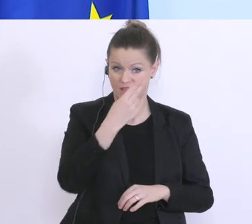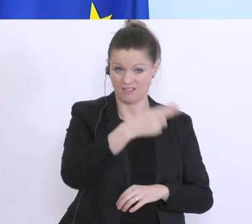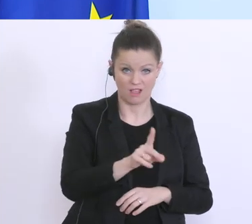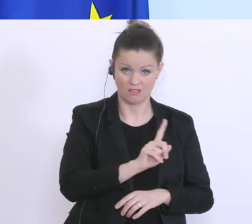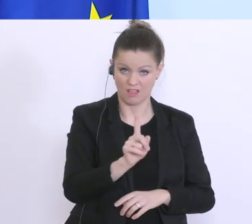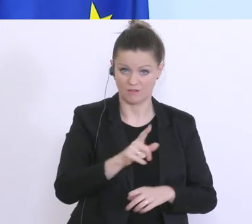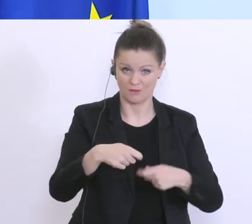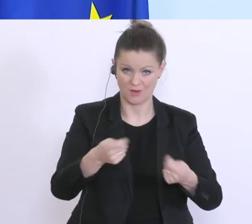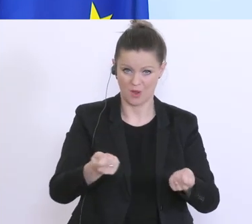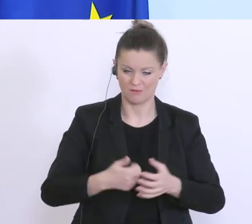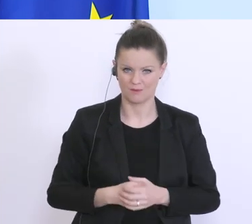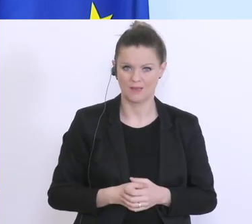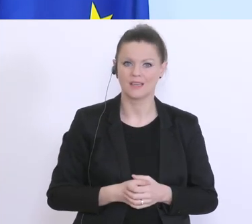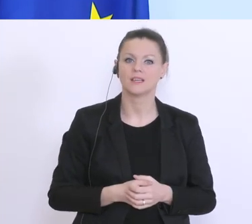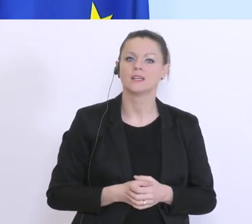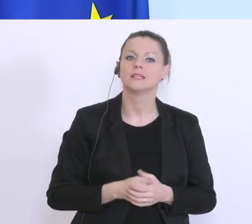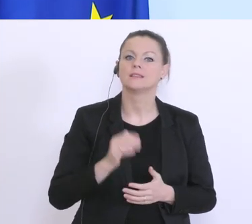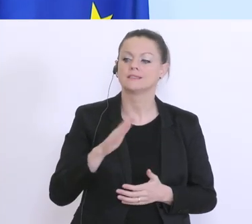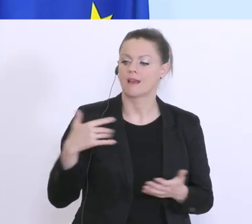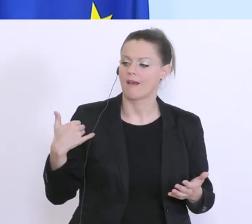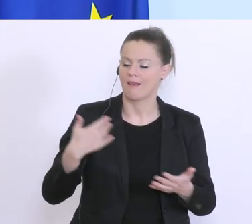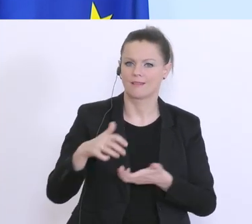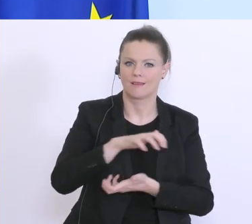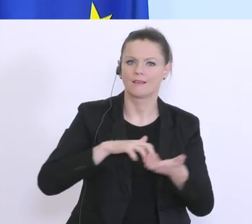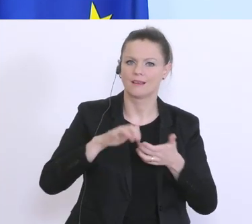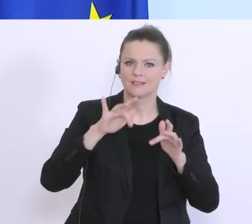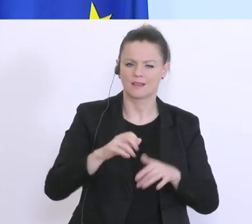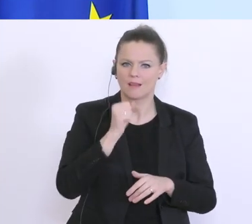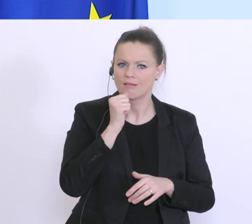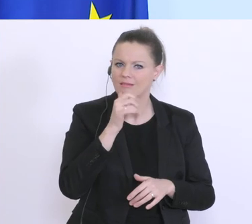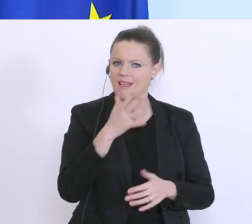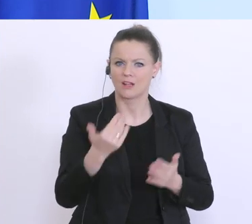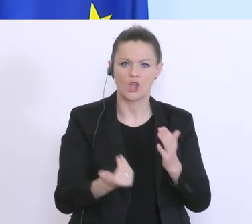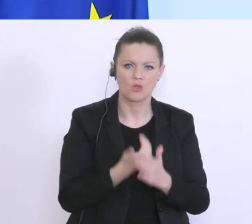Krise seitdem wir sie erlebt haben von Tag zu Tag neue Entwicklungen und neue Erkenntnisse.